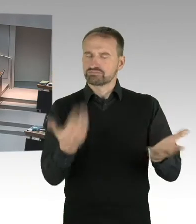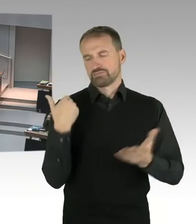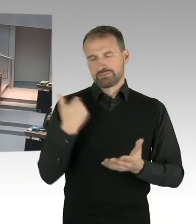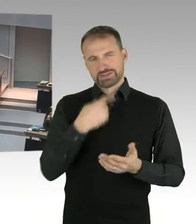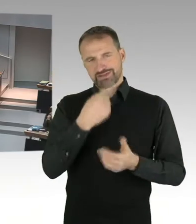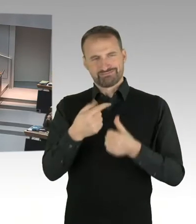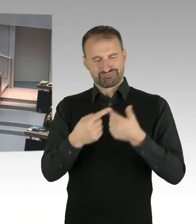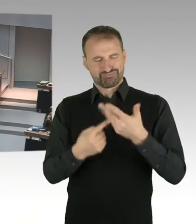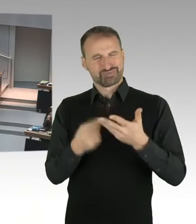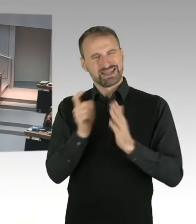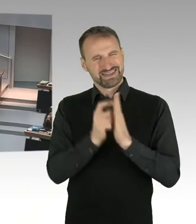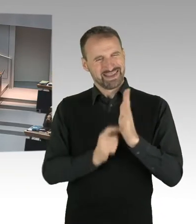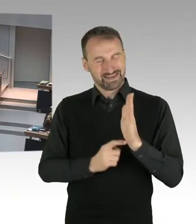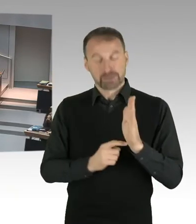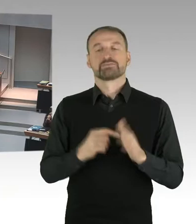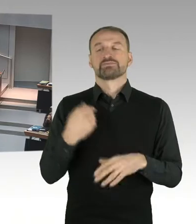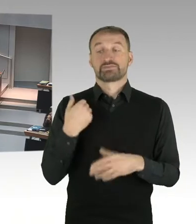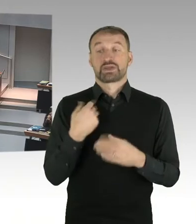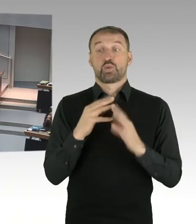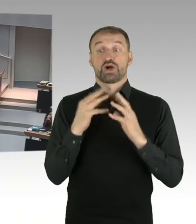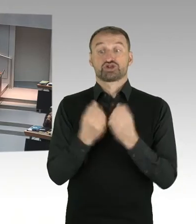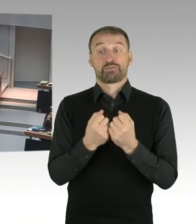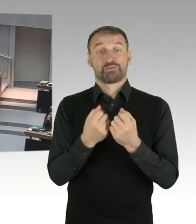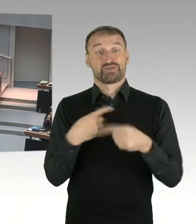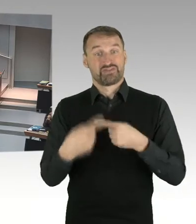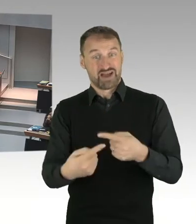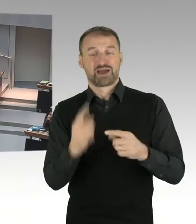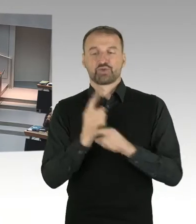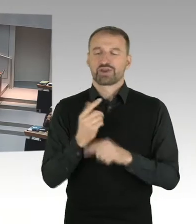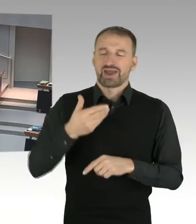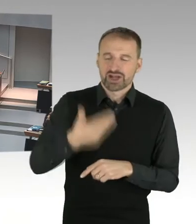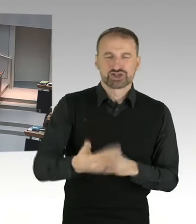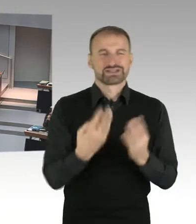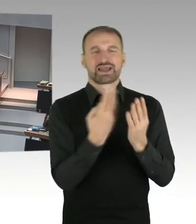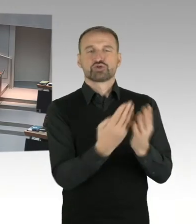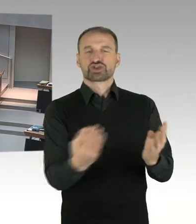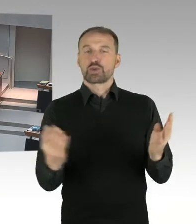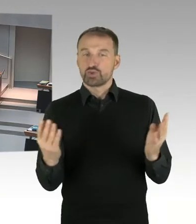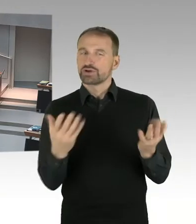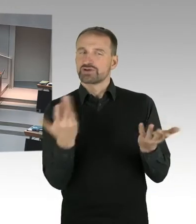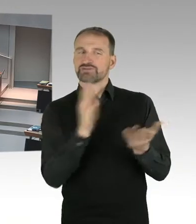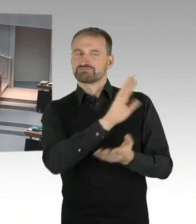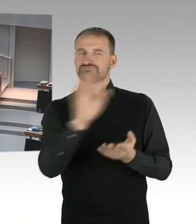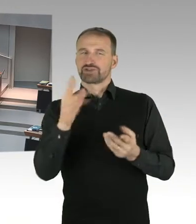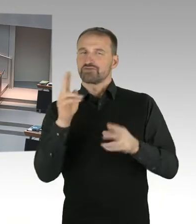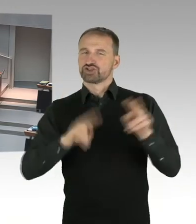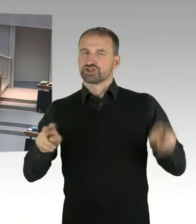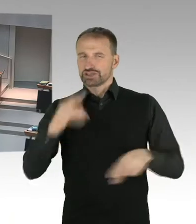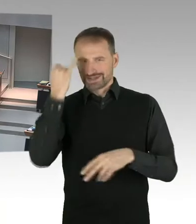dass wir eine breitere, öffentliche Debatte über die Ziele, die Planungsziele an diesem Ort haben.